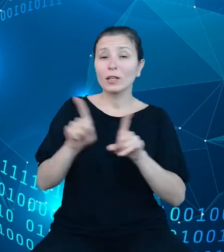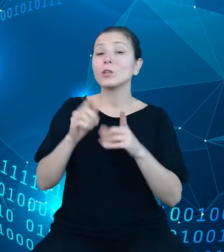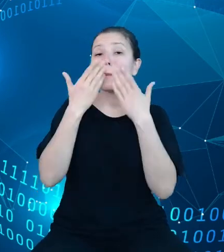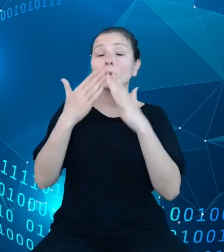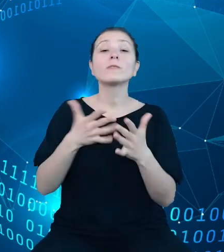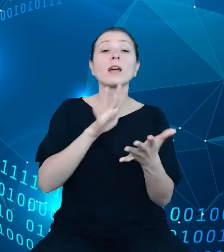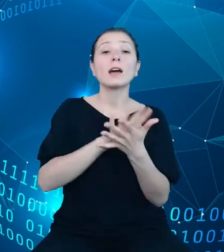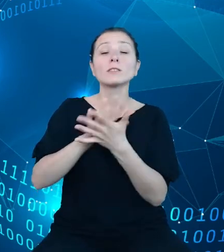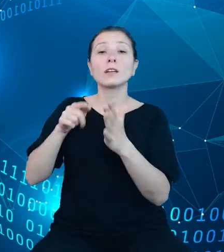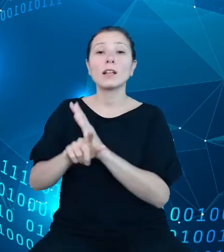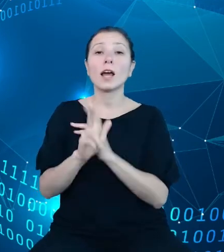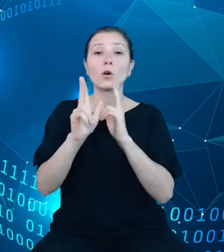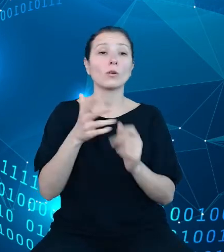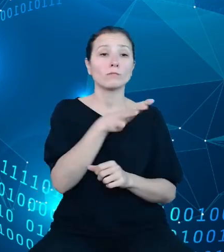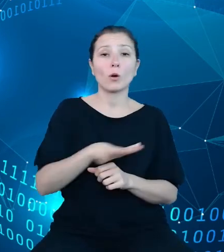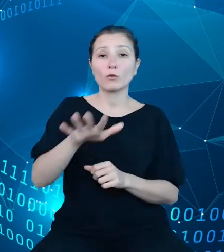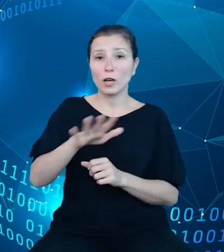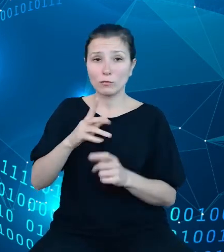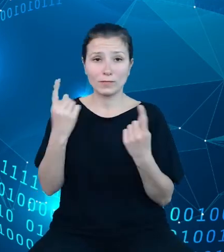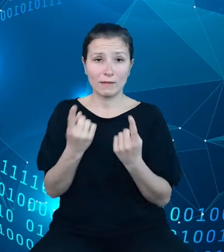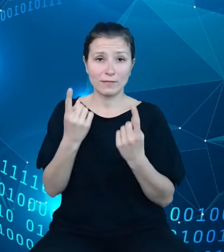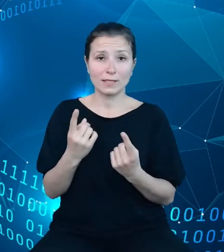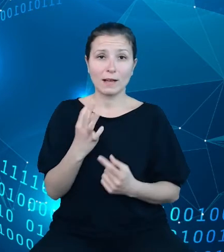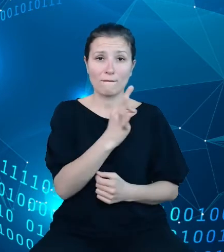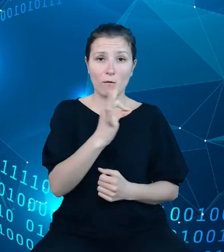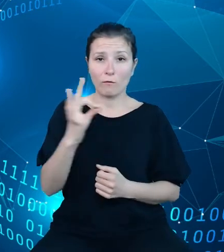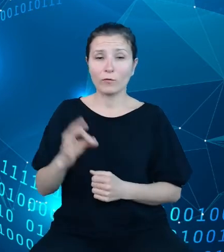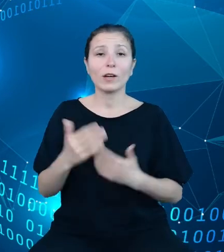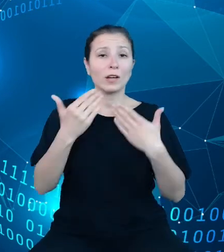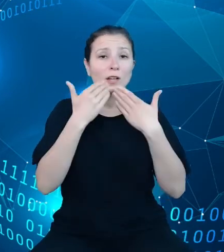obszarów zjawiska. Dzięki rozbudowanej formie interaktywnych wykresów z